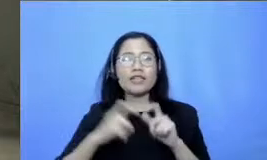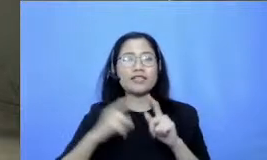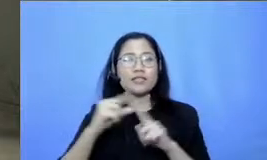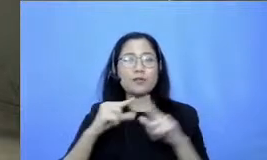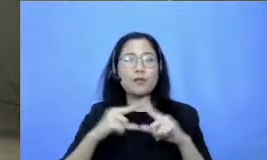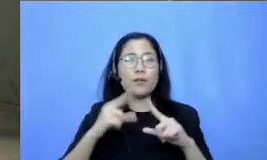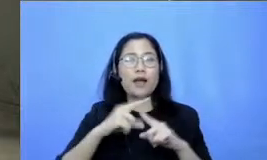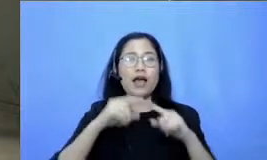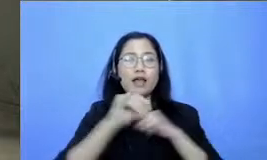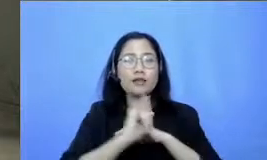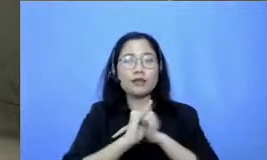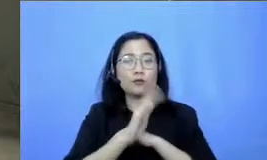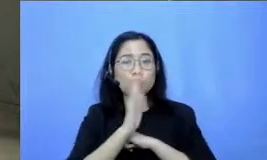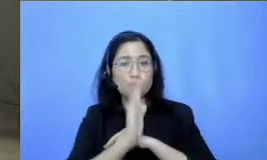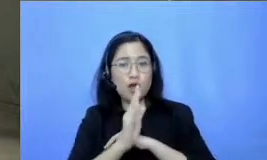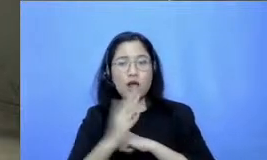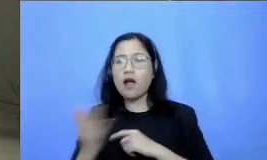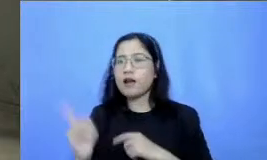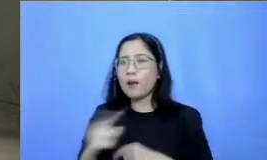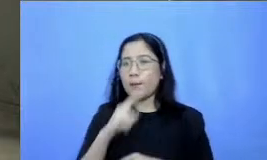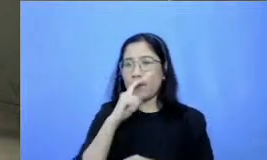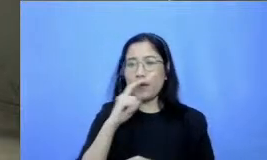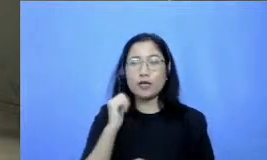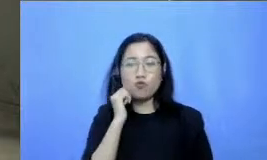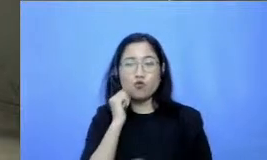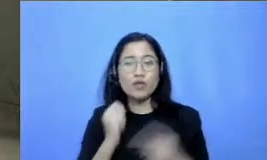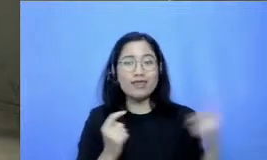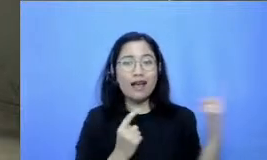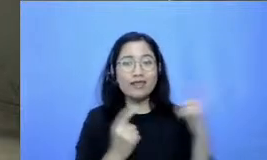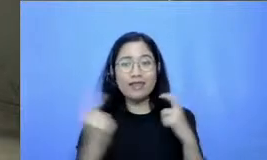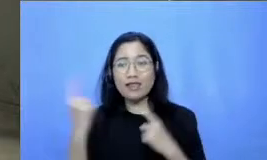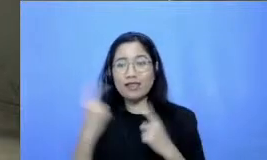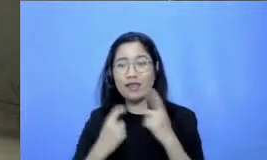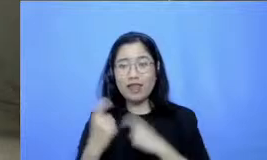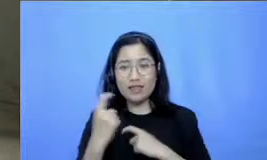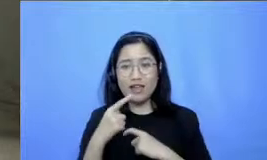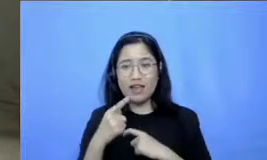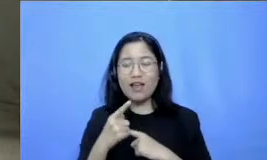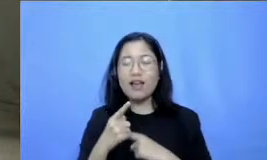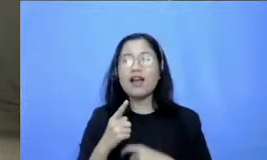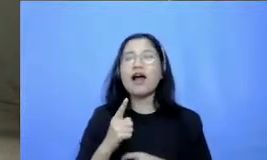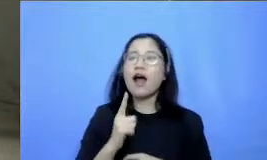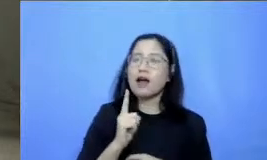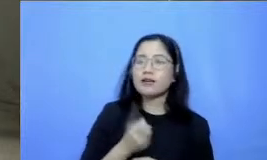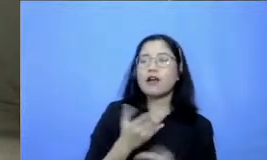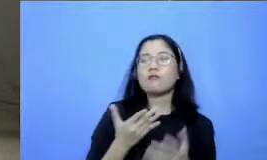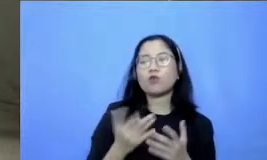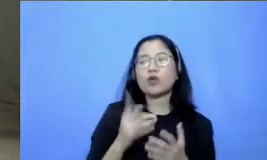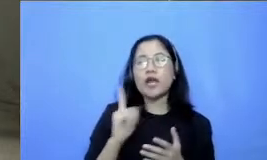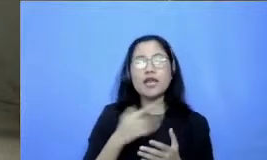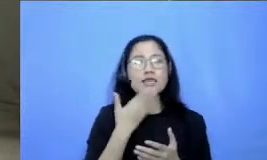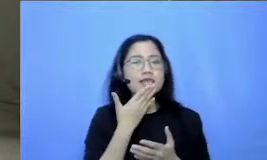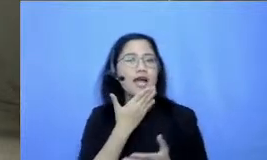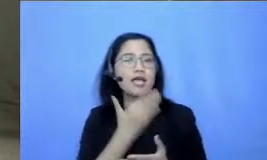pertanyaan dari bapak dan ibu dan semuanya Celia sudah juga memberikan pertanyaannya lewat YouTube